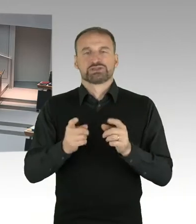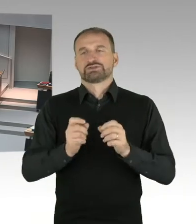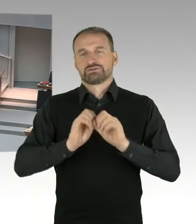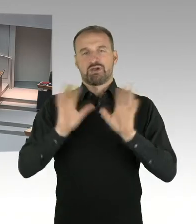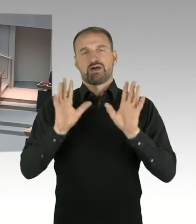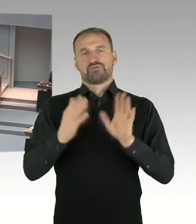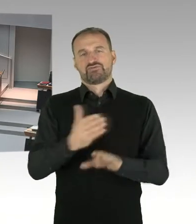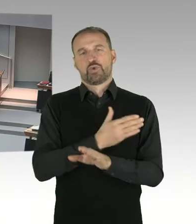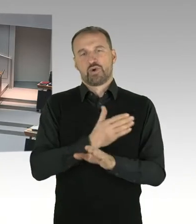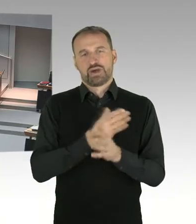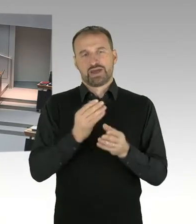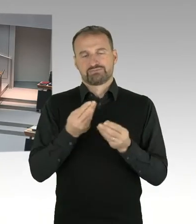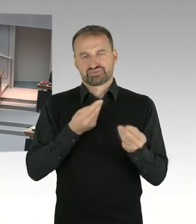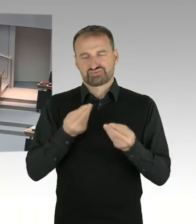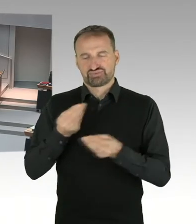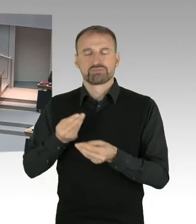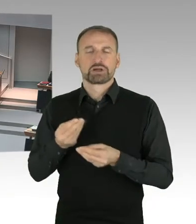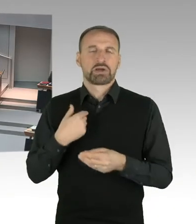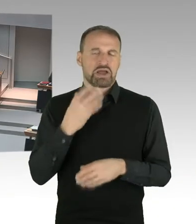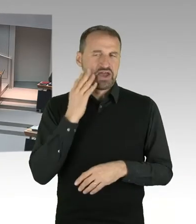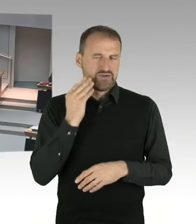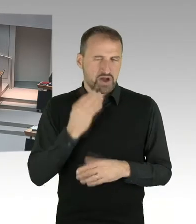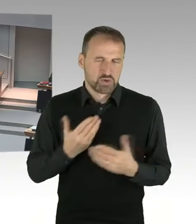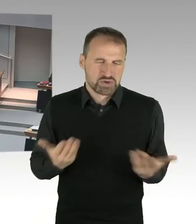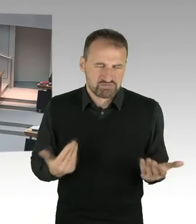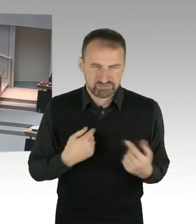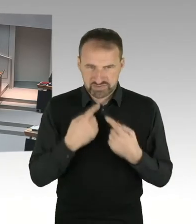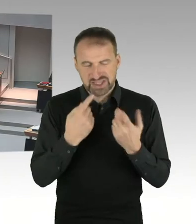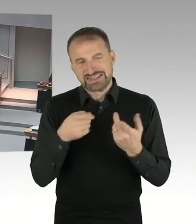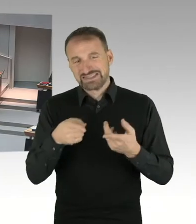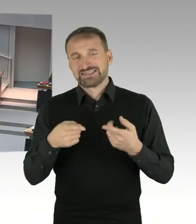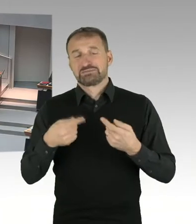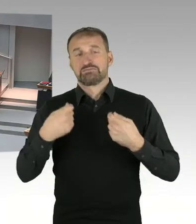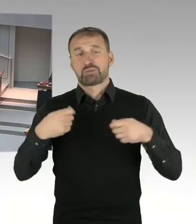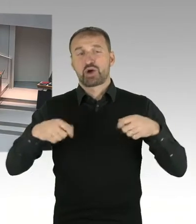Und deshalb würde ich auch nicht meine Hand dafür in das Feuer legen, dass man das innerhalb von zwei Jahren abgeschlossen haben könnte.